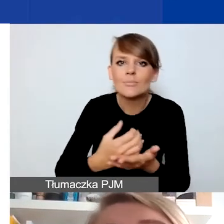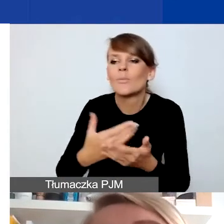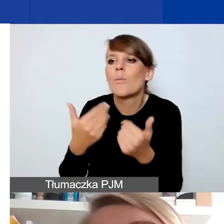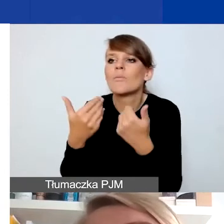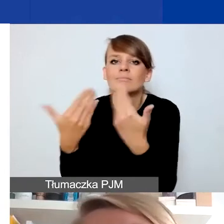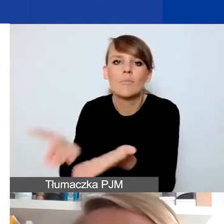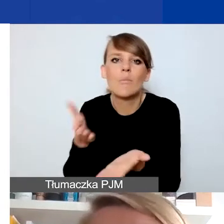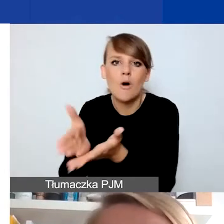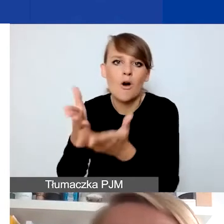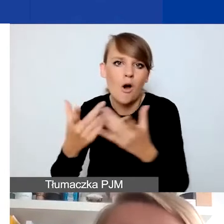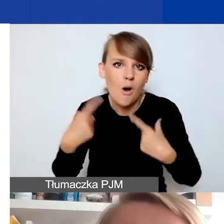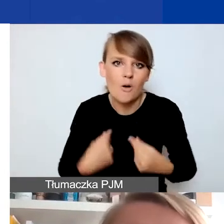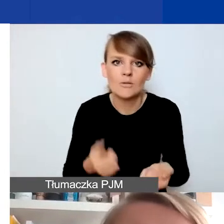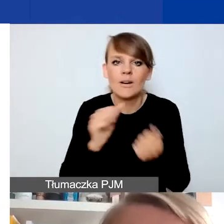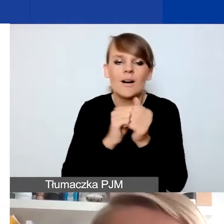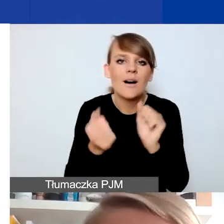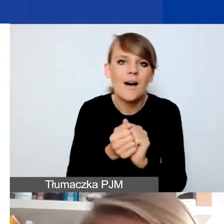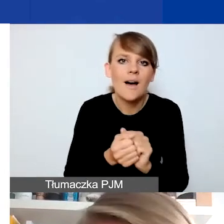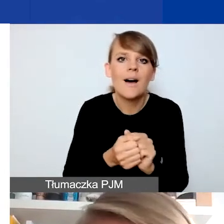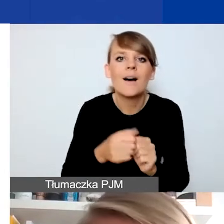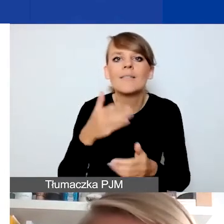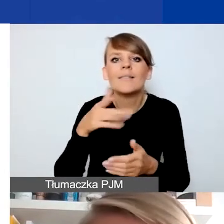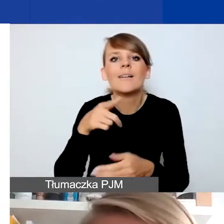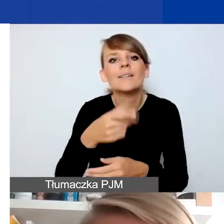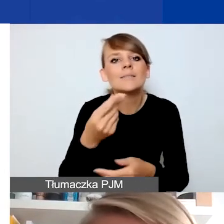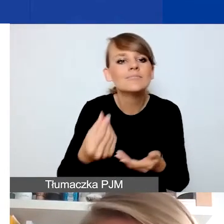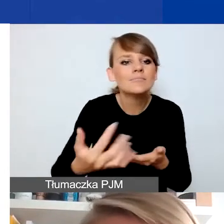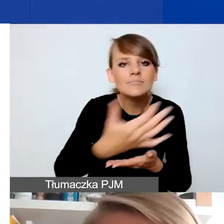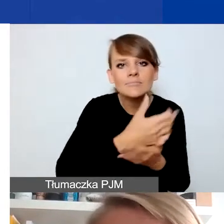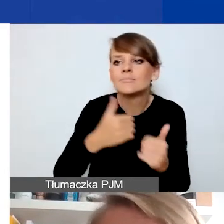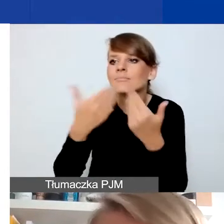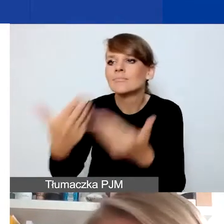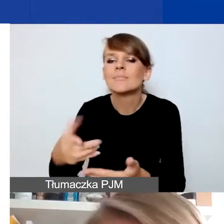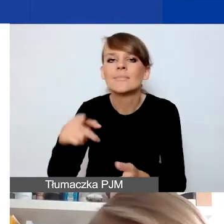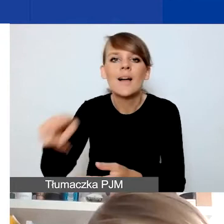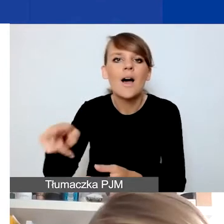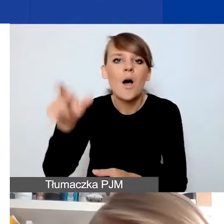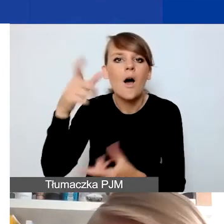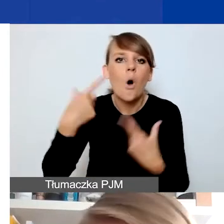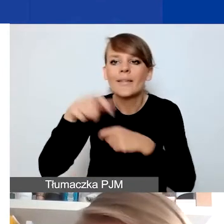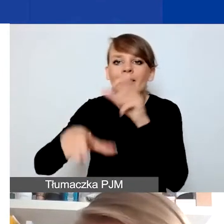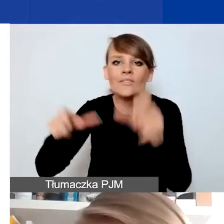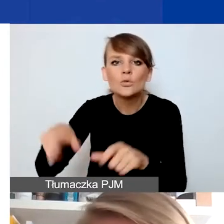na kontynuację czy uruchomienie leczenia osób indywidualnych. Nie ten typ przedsięwzięć.